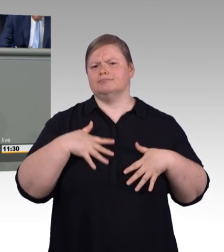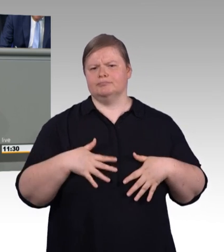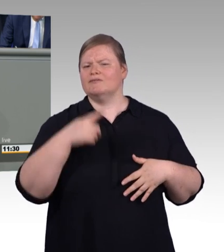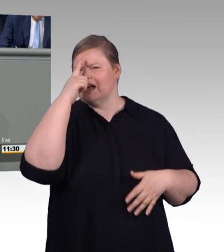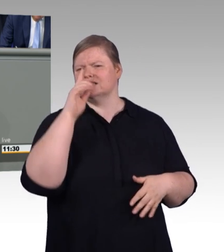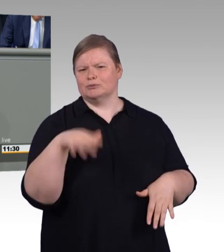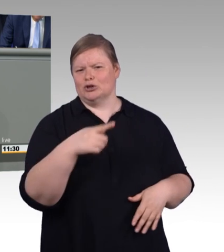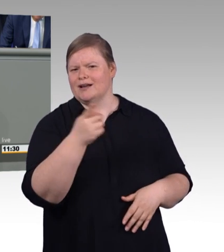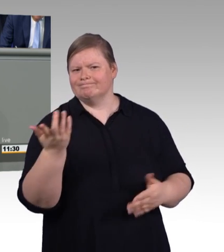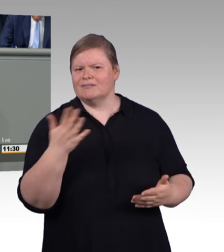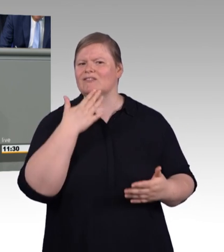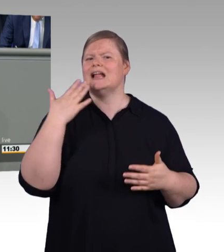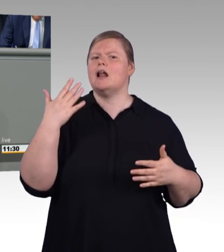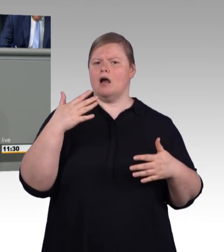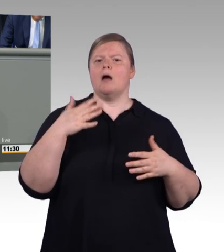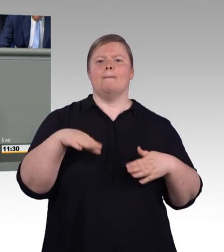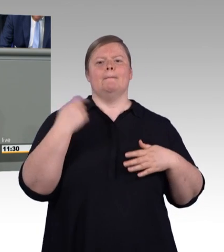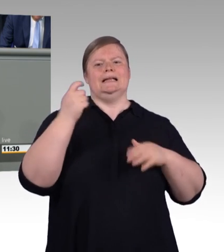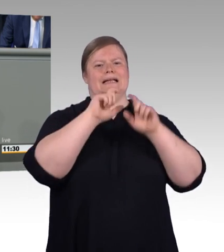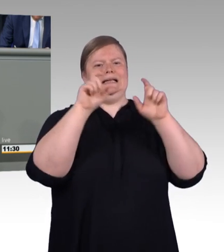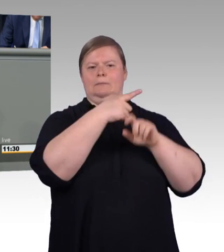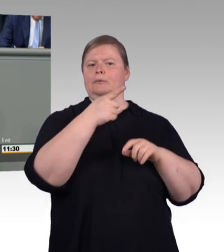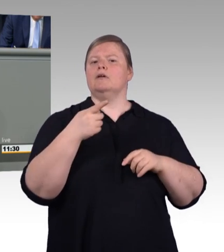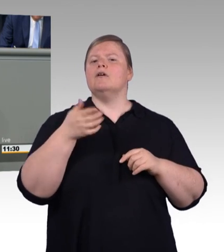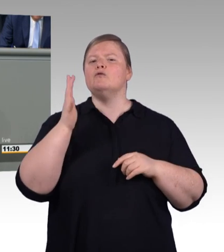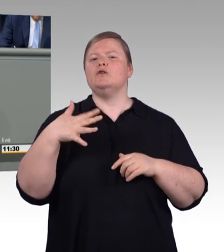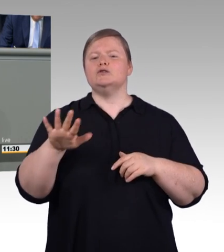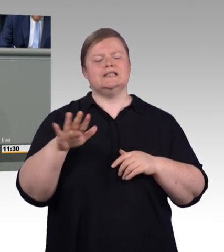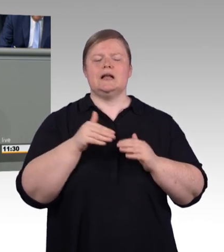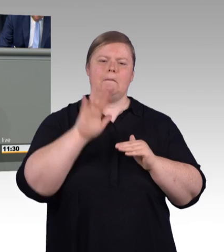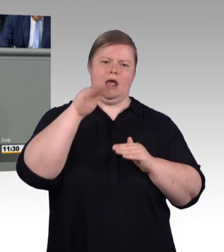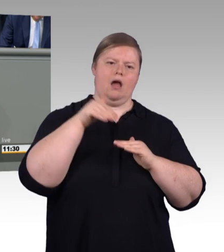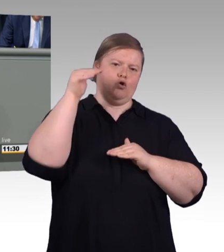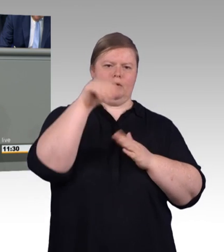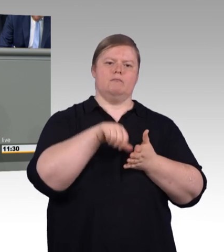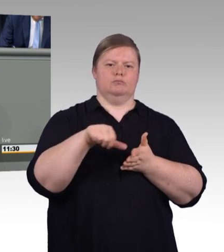aller Ausbildungsvergütungen an. Und mehr noch, da auch ein Auszubildender